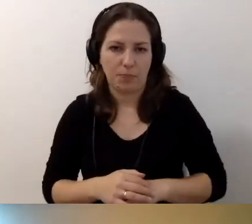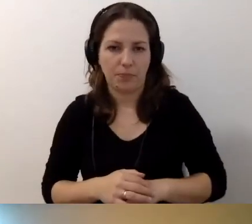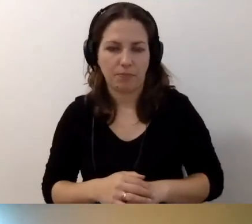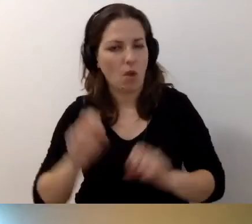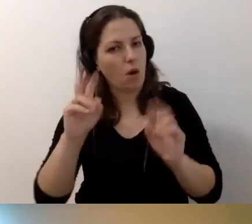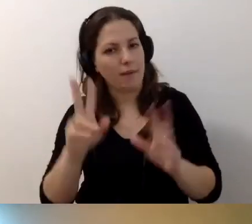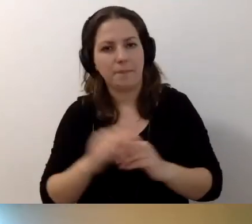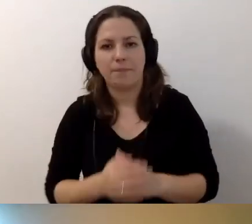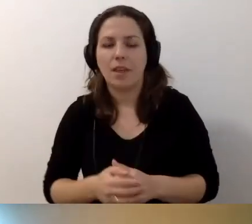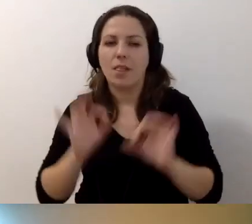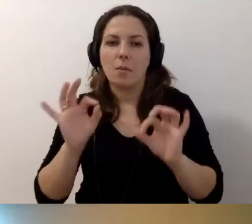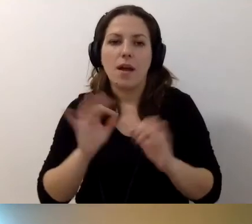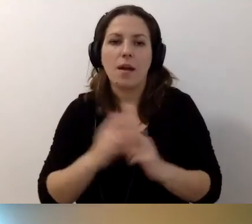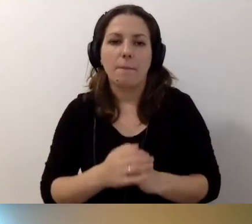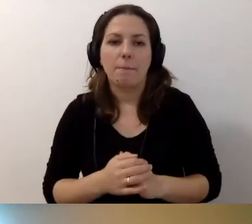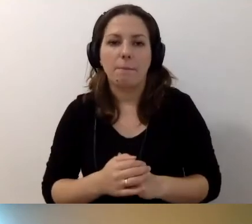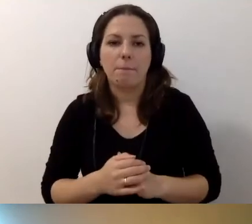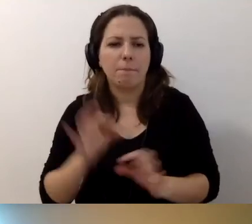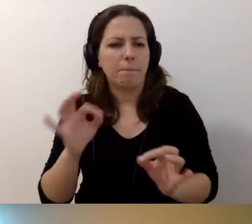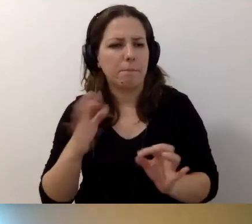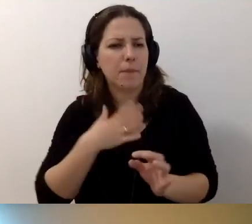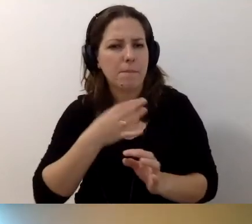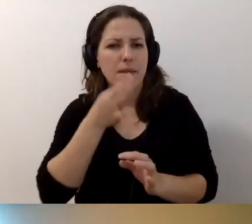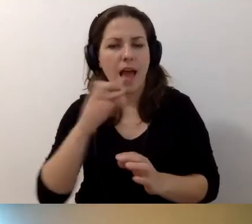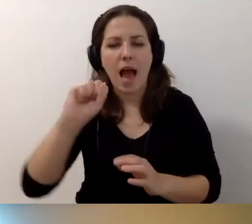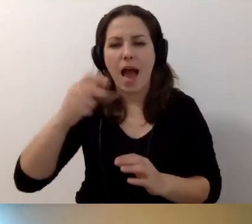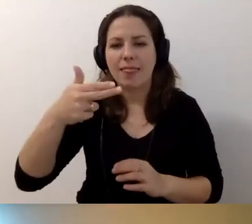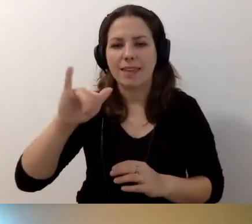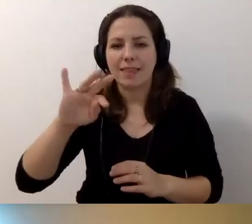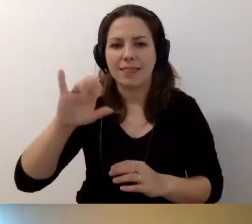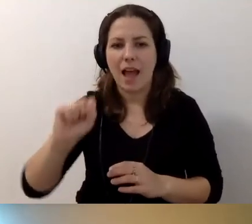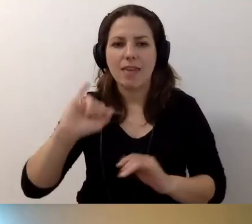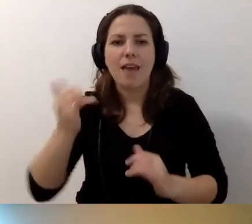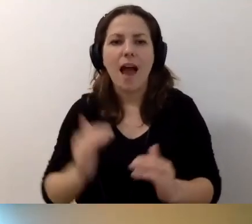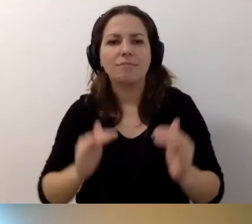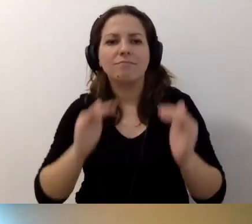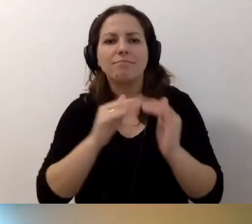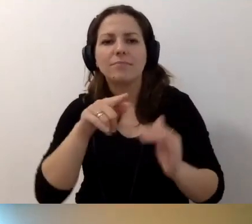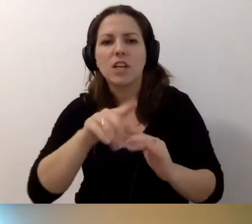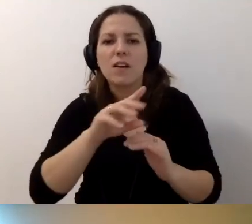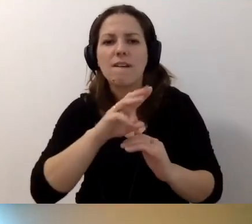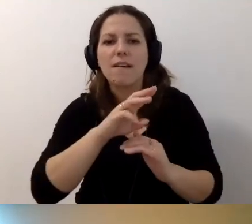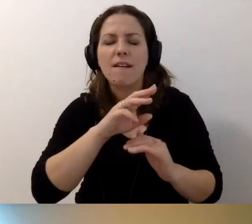MAŁGORZATA: Okej. Miałam pytanie Anity. Jak dostosować stronę instytucji? Chodzi mi o zwrot „Czytaj dalej”.